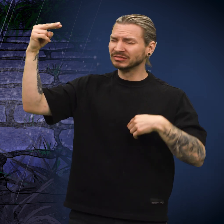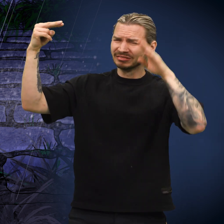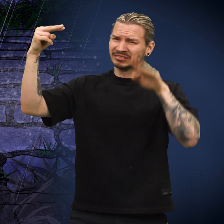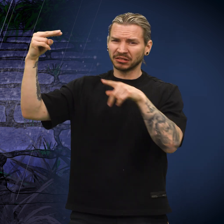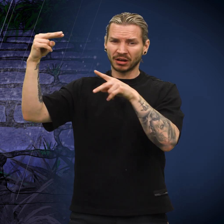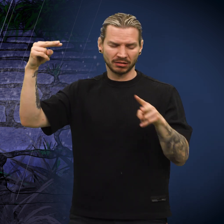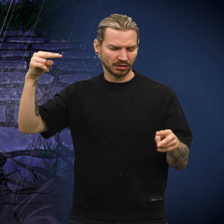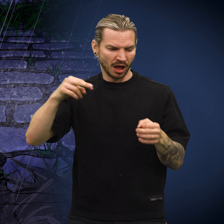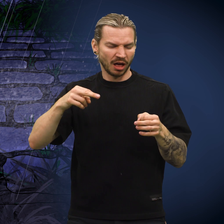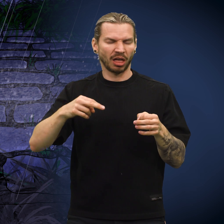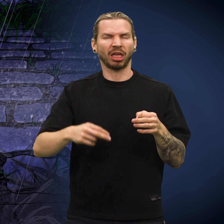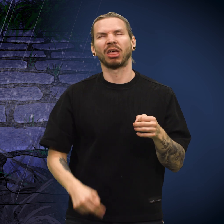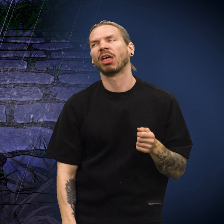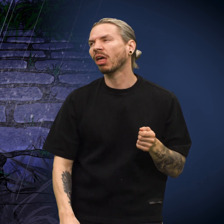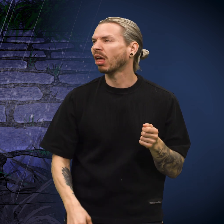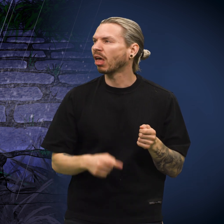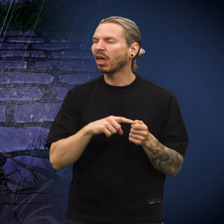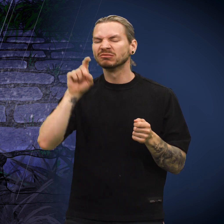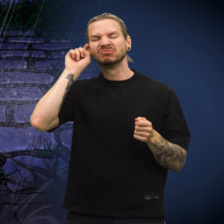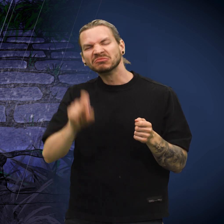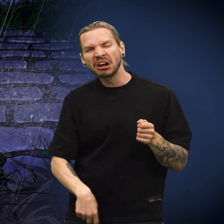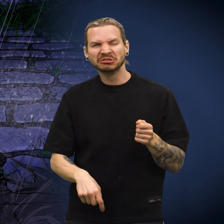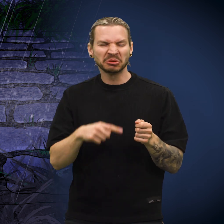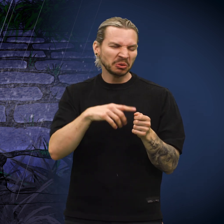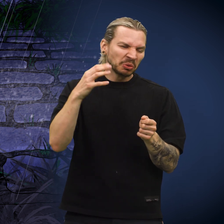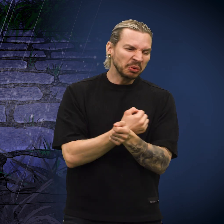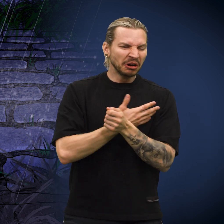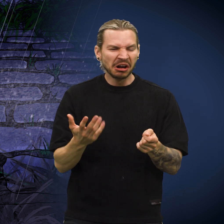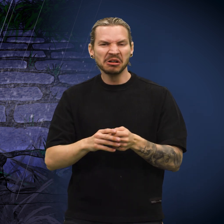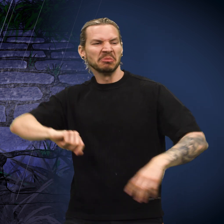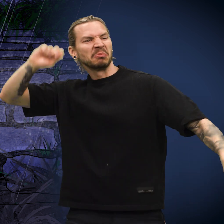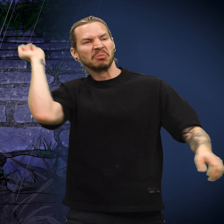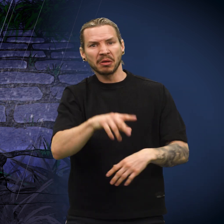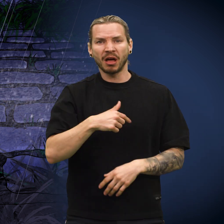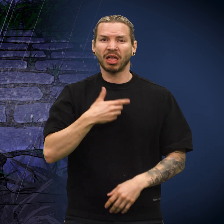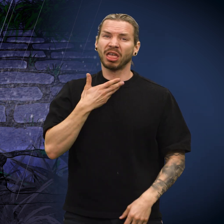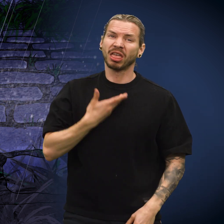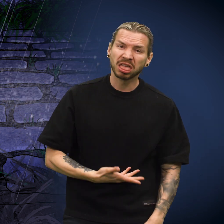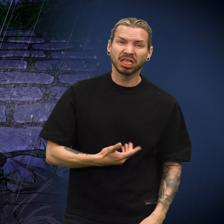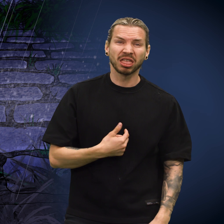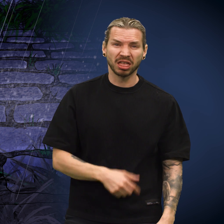«Jeg visste at hver gang ville de kalle meg falsk og udugelig, og kaste meg vekk.» «Det gjorde meg motløs.»